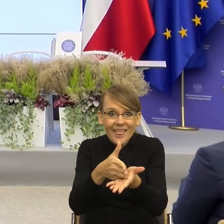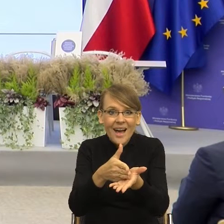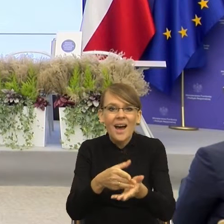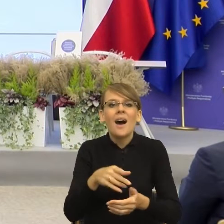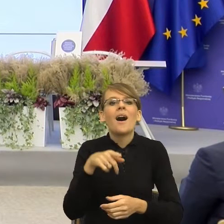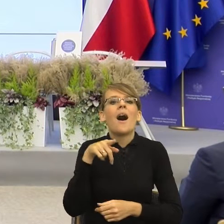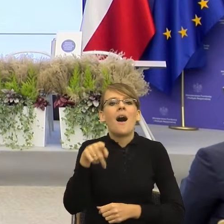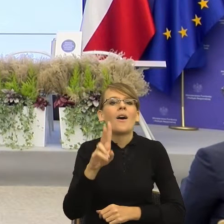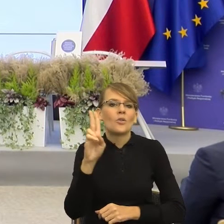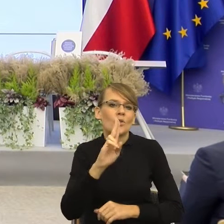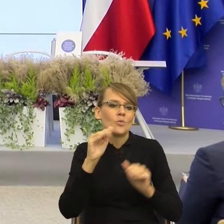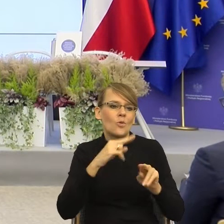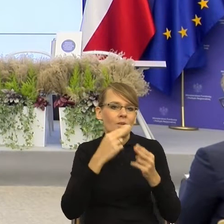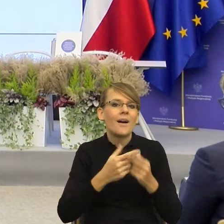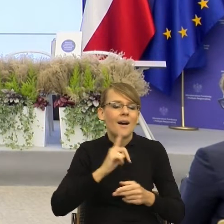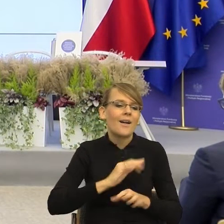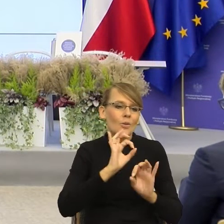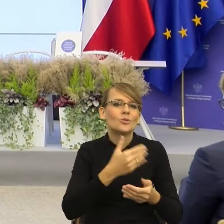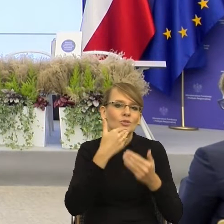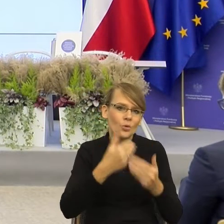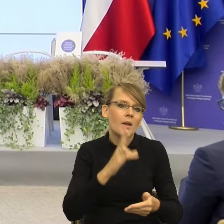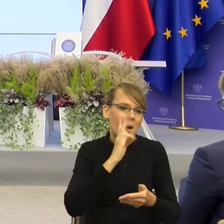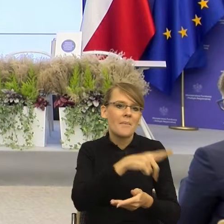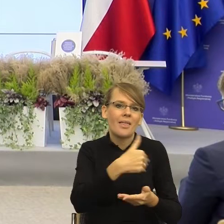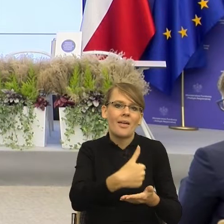żebym nie paliła papierosów", tak? To znaczy, gdyby ta racjonalność